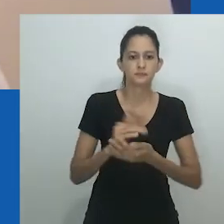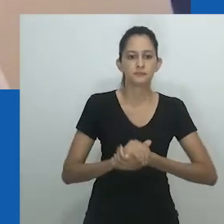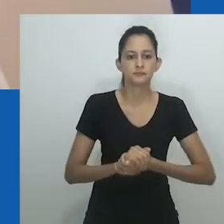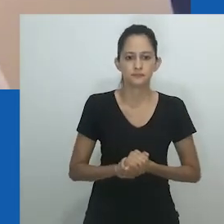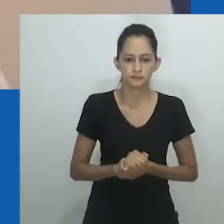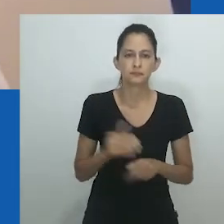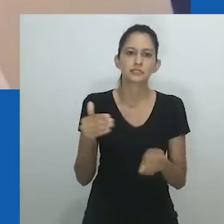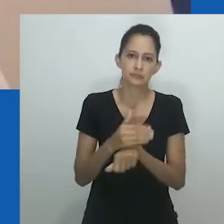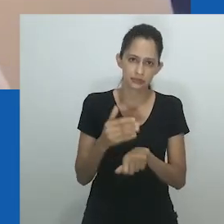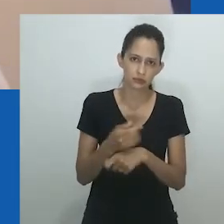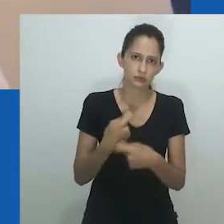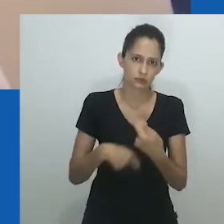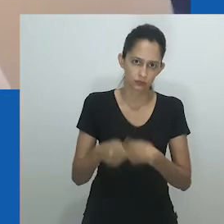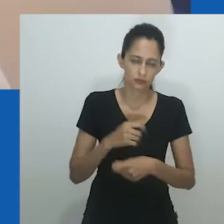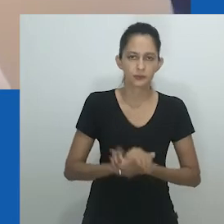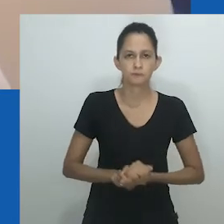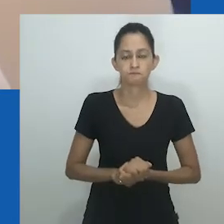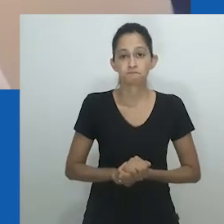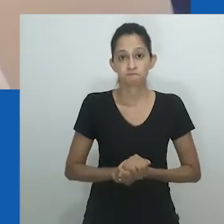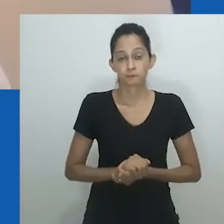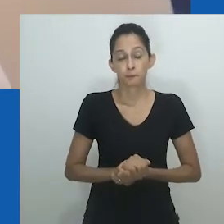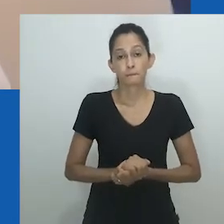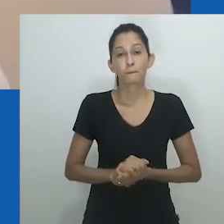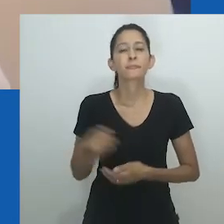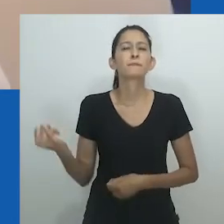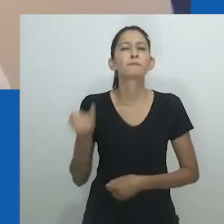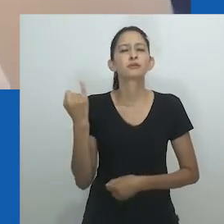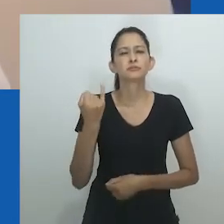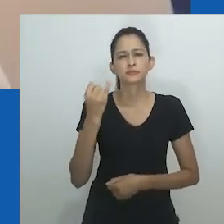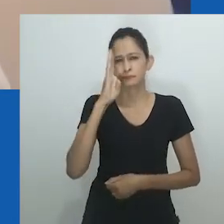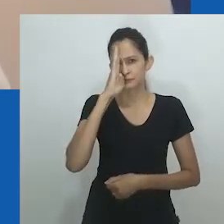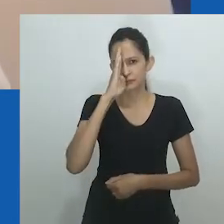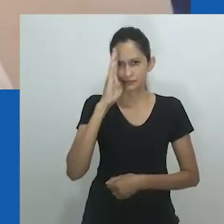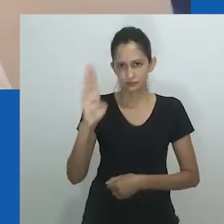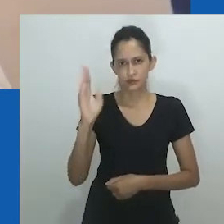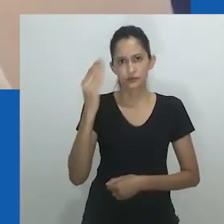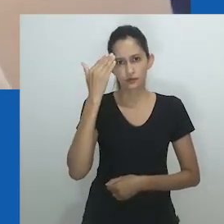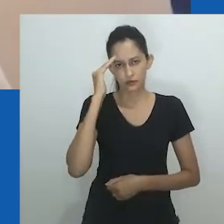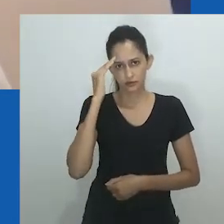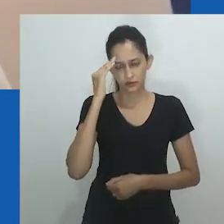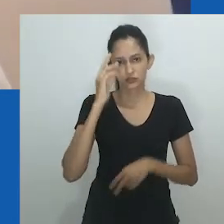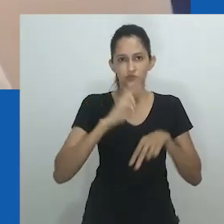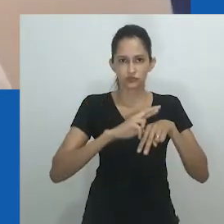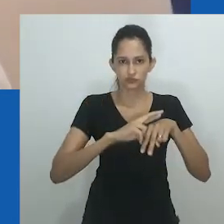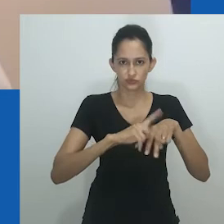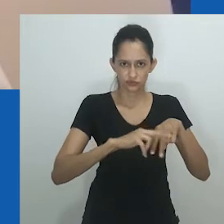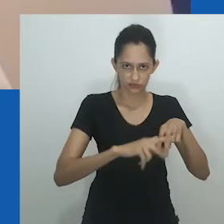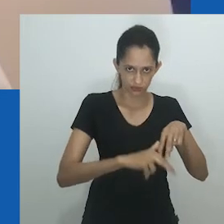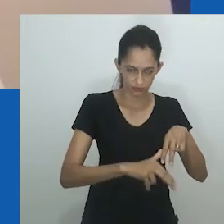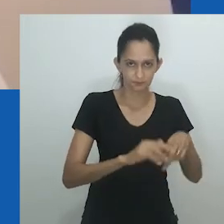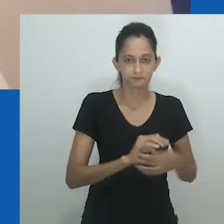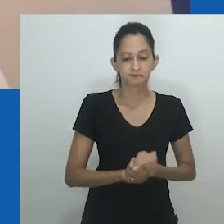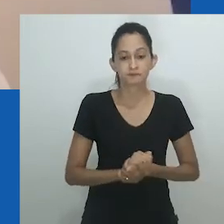gênero é um sistema que incorpora responsabilidade, cuidado, participação econômica e relações familiares.